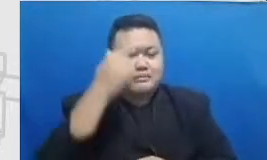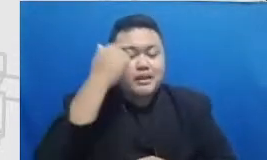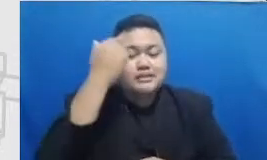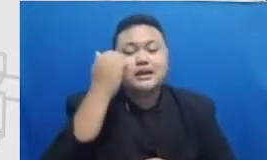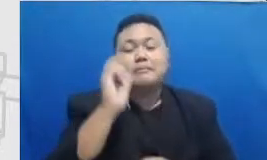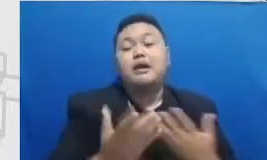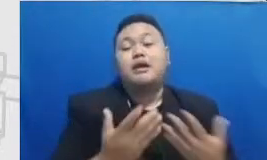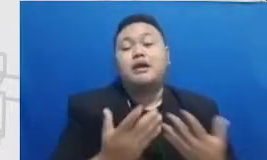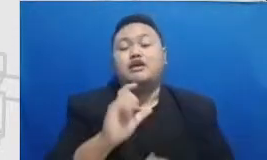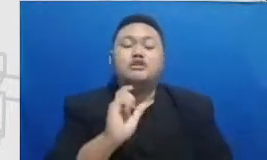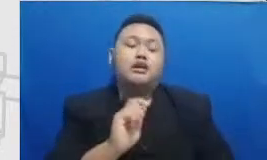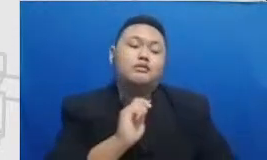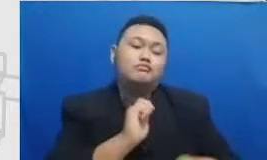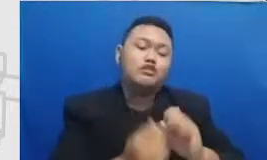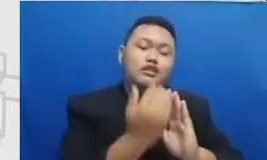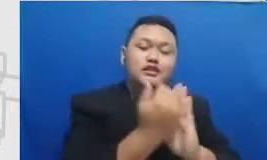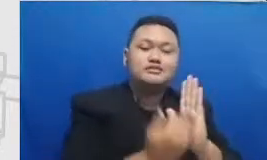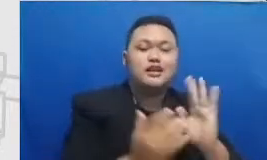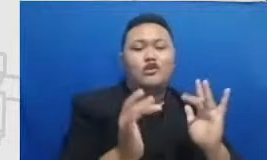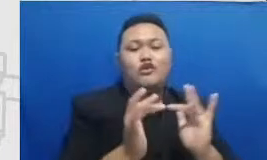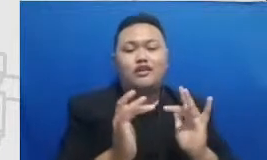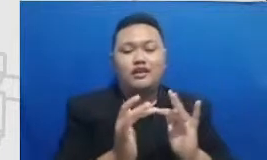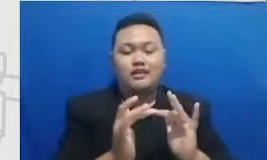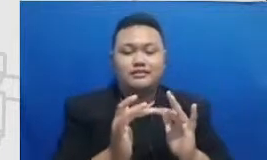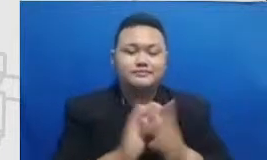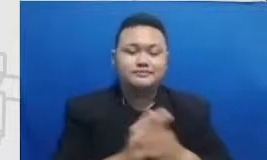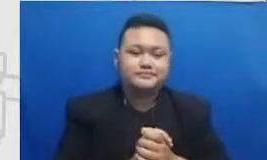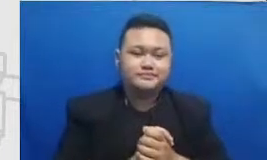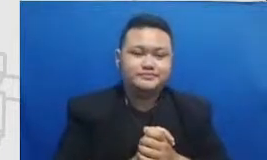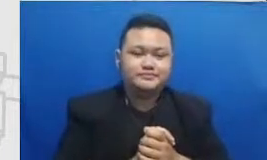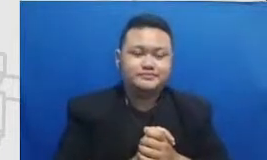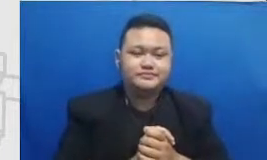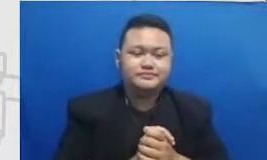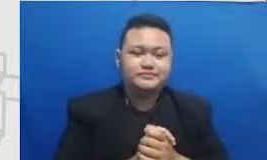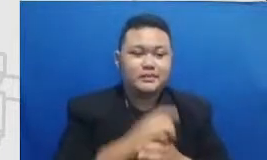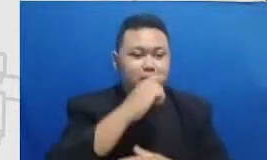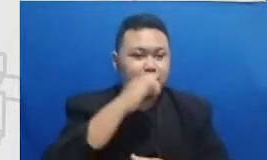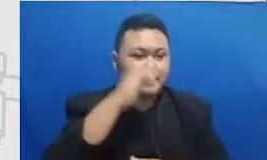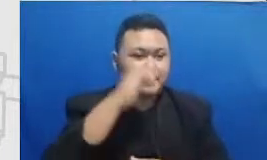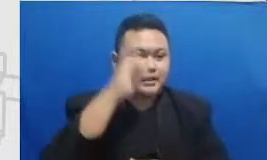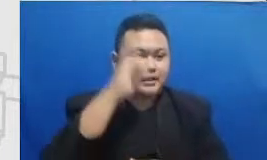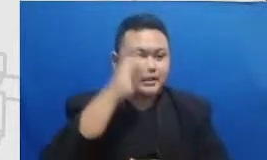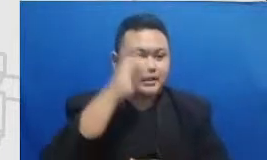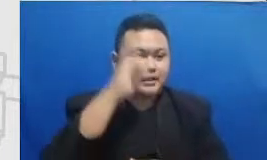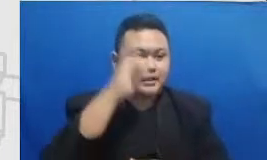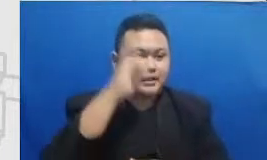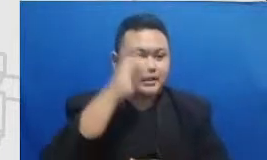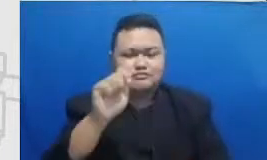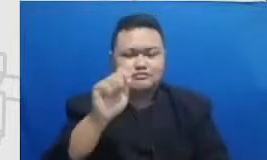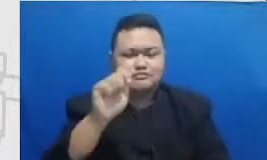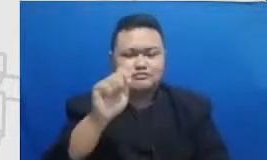kalau bapak dan ibu mengadakan event online dan kemudian ingin mendatangkan beberapa tamu-tamu